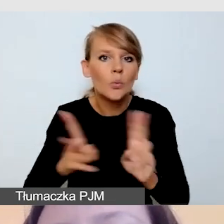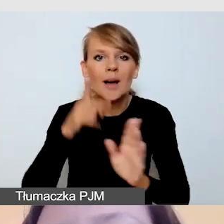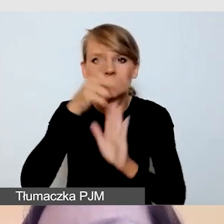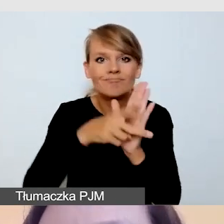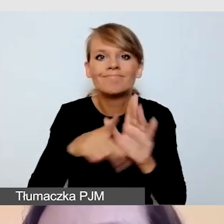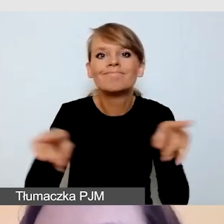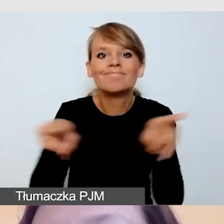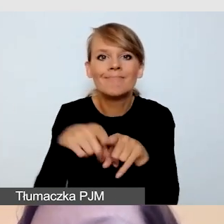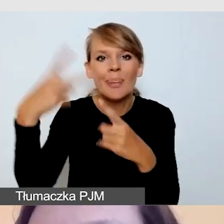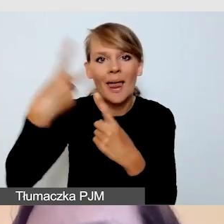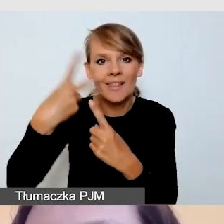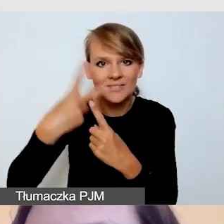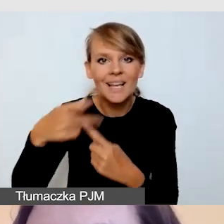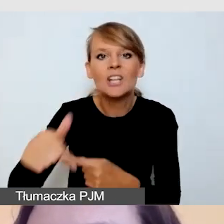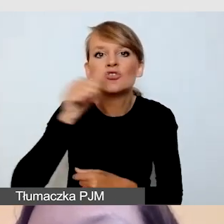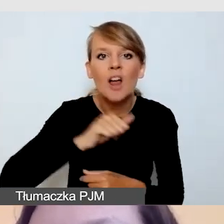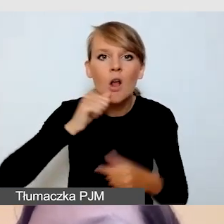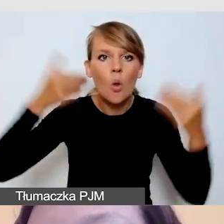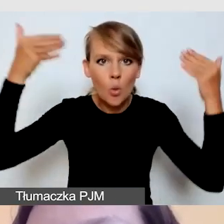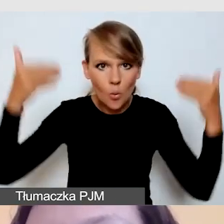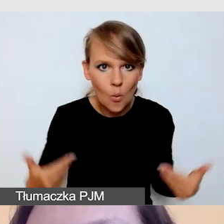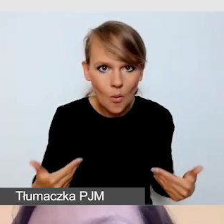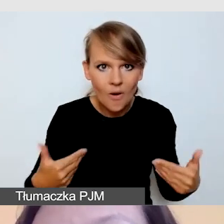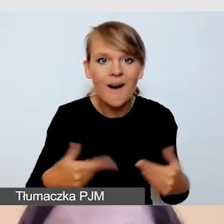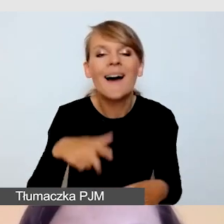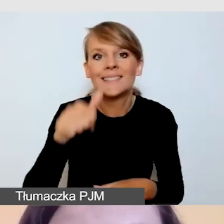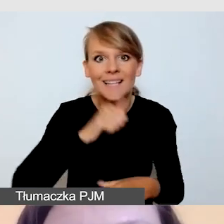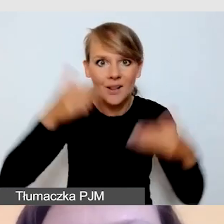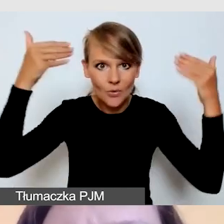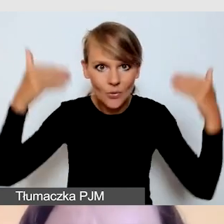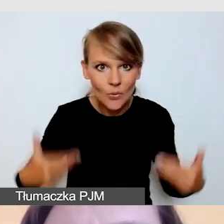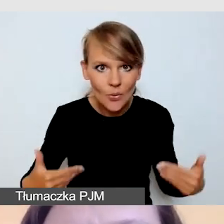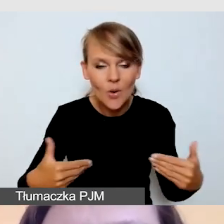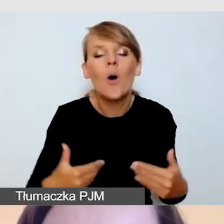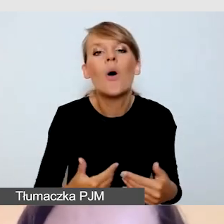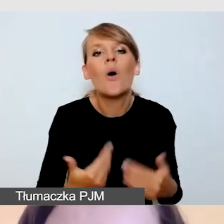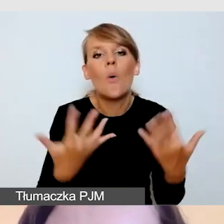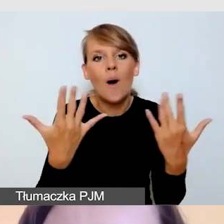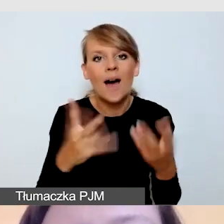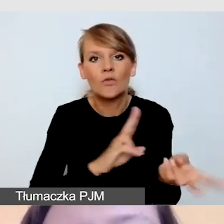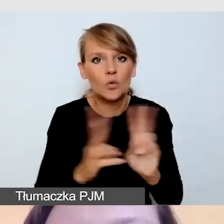na zielonym tle, aby łatwiej nam było z tego green screena tłumacza wyciąć.